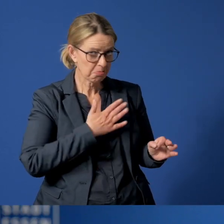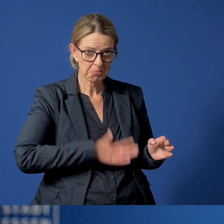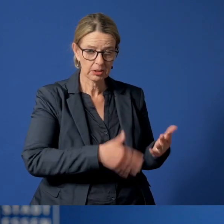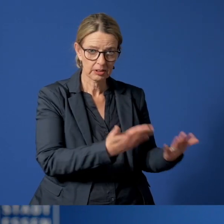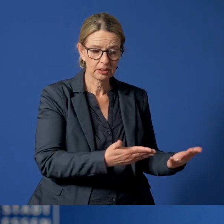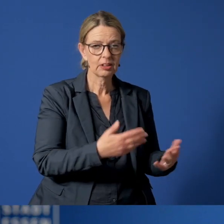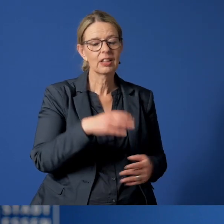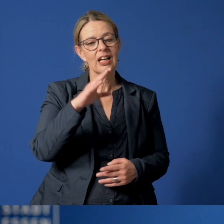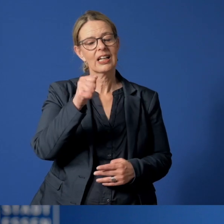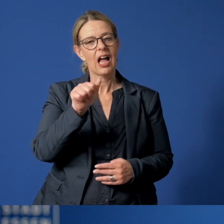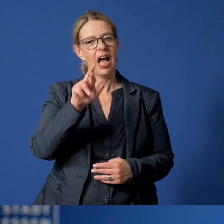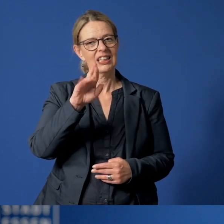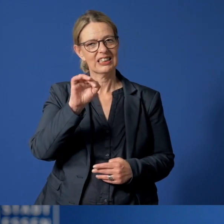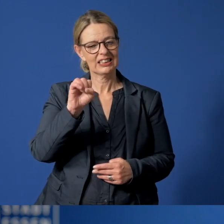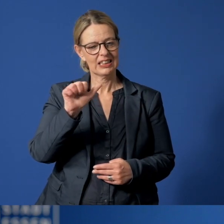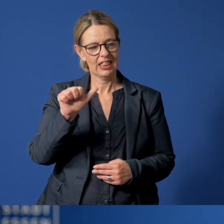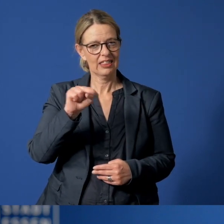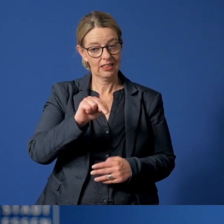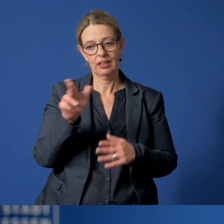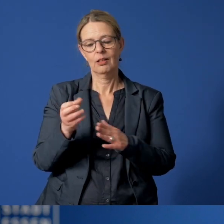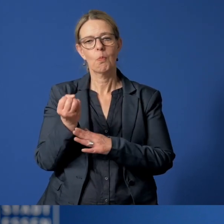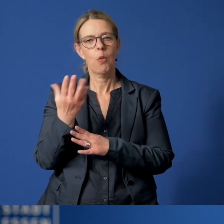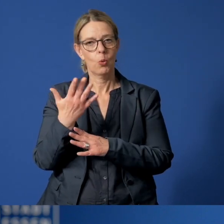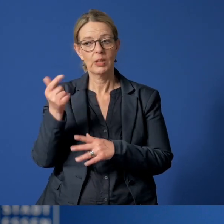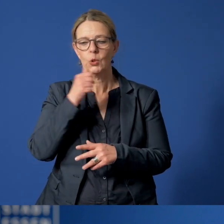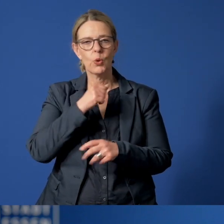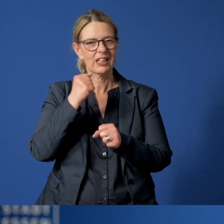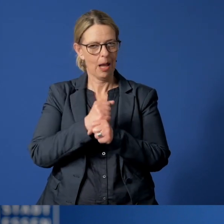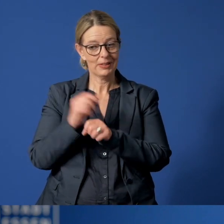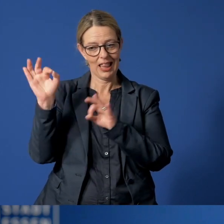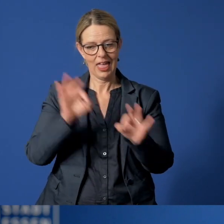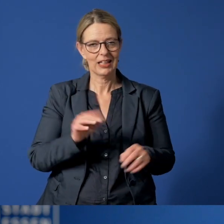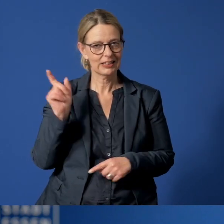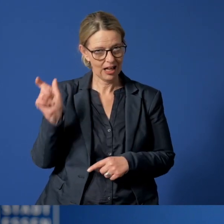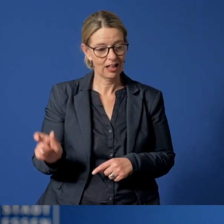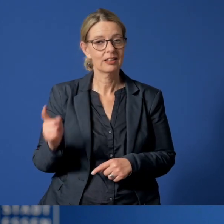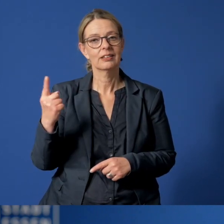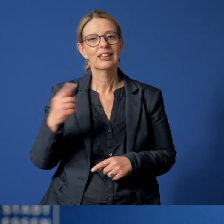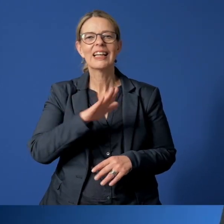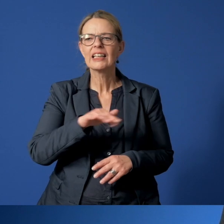Carsten Bluhm ist Abteilungsleiter im Jugendamt der Stadt Essen und stellt den Kinder- und Jugendnotruf vor,